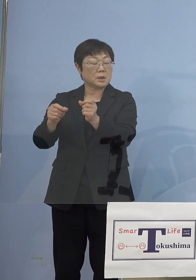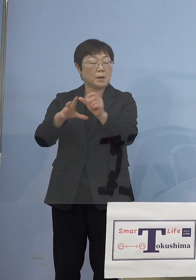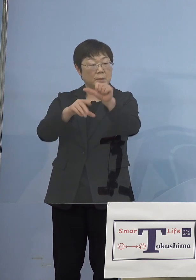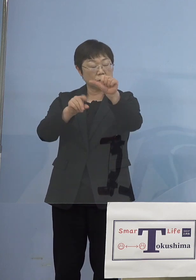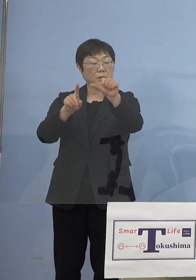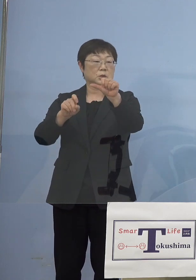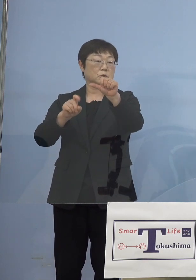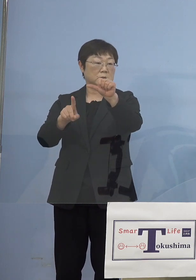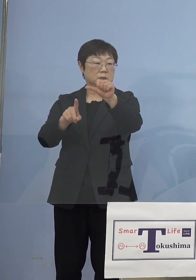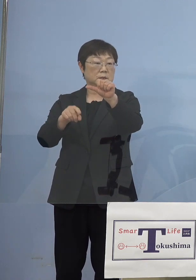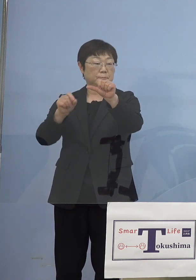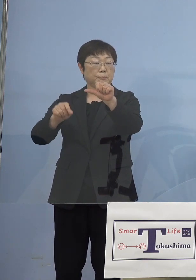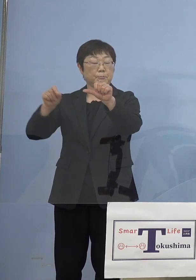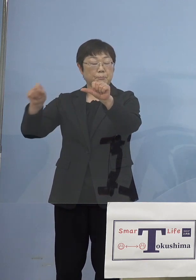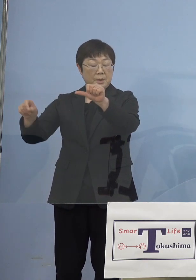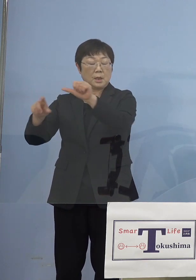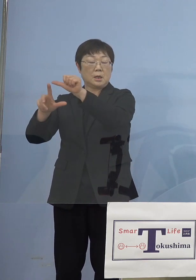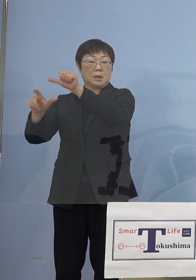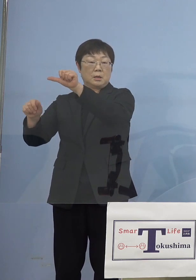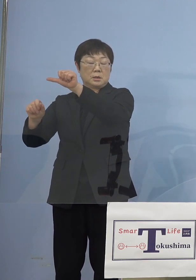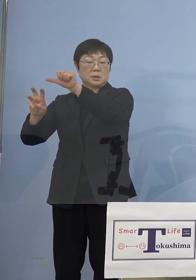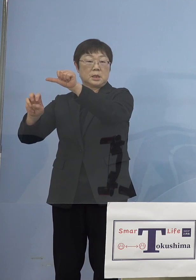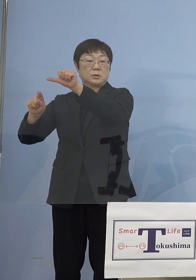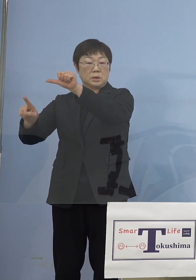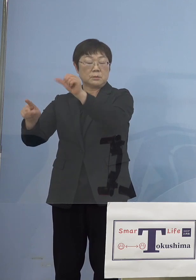これを5月31日まで延ばしていこうと